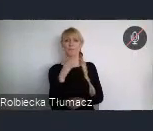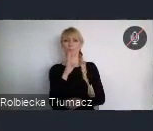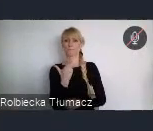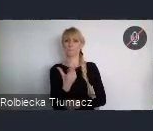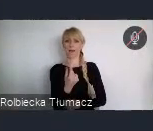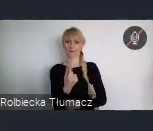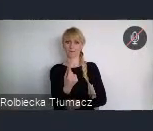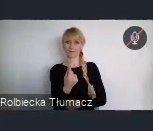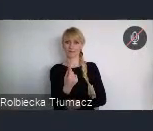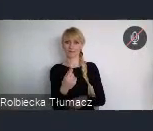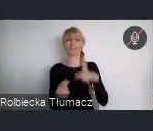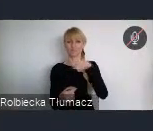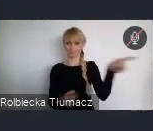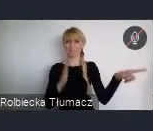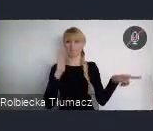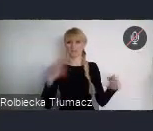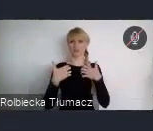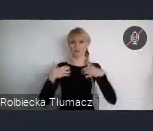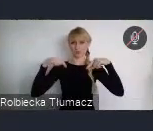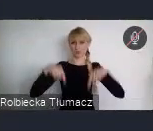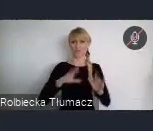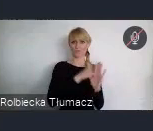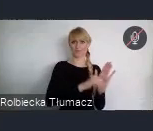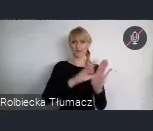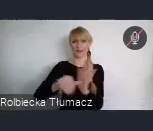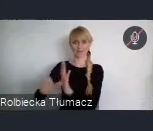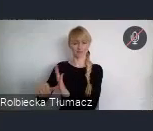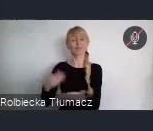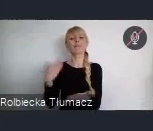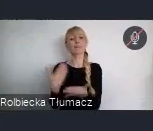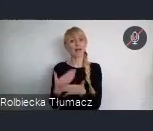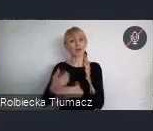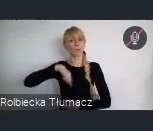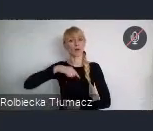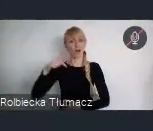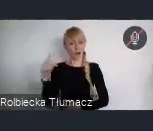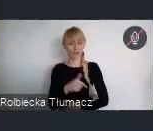Zatem naszym obowiązkiem jest włączenie do dyskusji młodzieży,